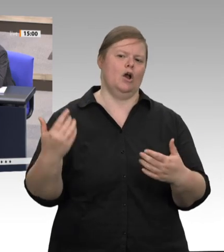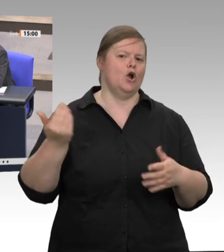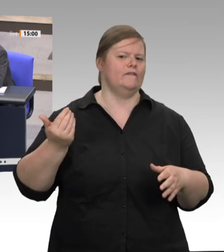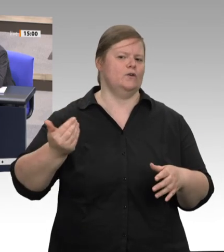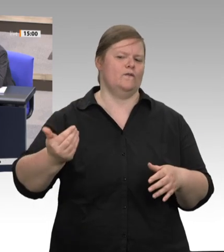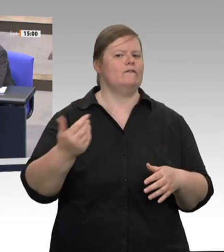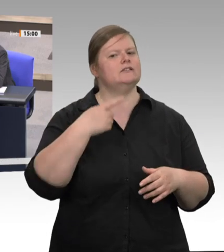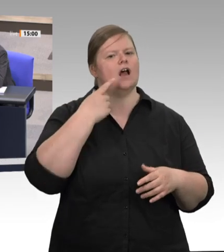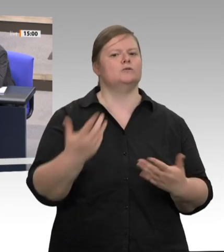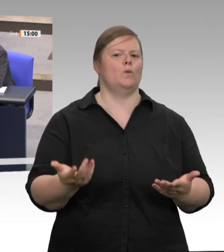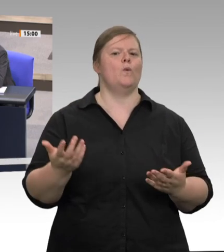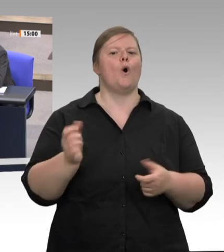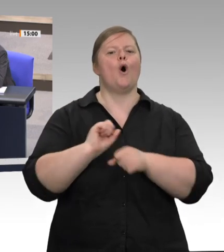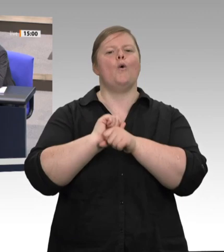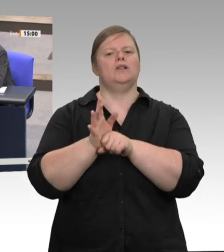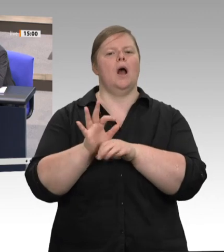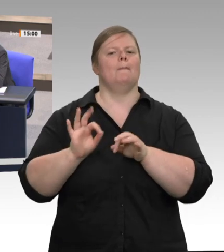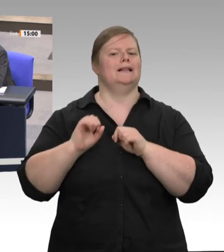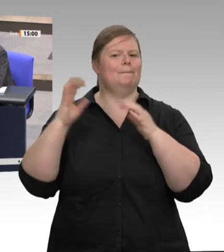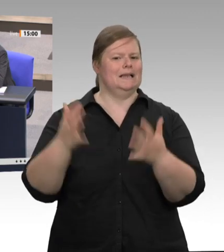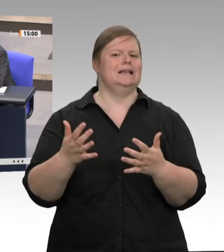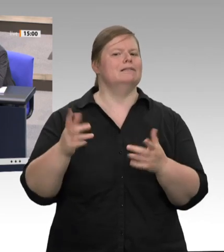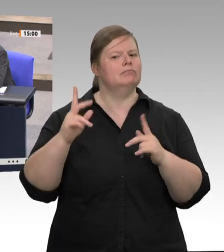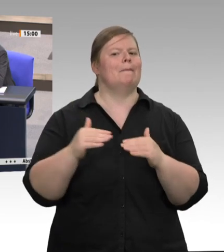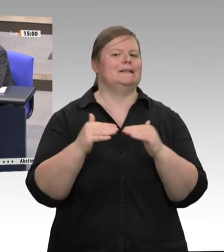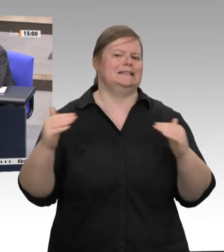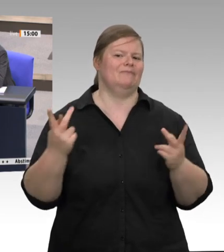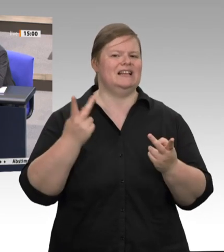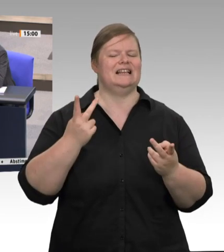es zu bekämpfen gilt. Ich habe gerade vieles von Ihnen gehört, und ich will eigentlich